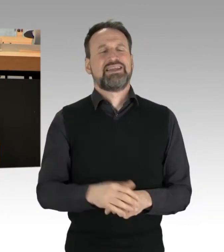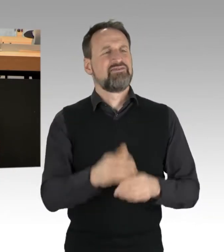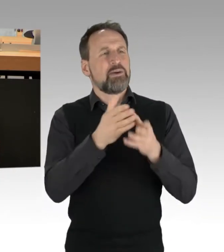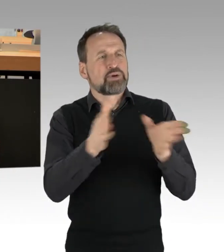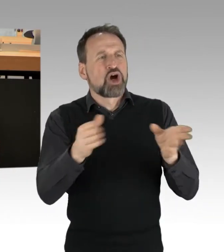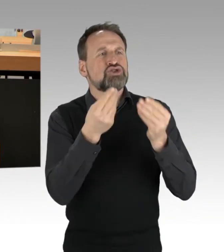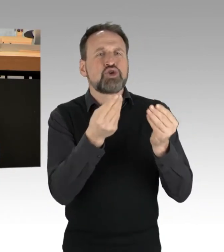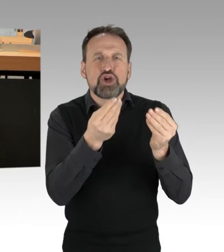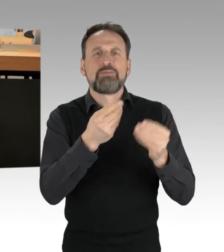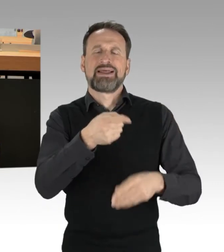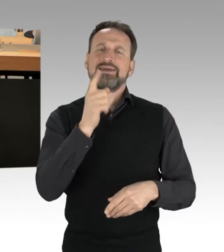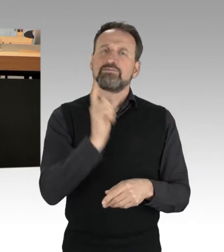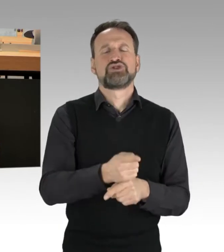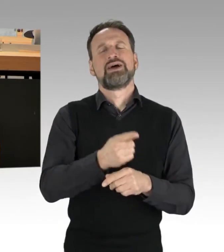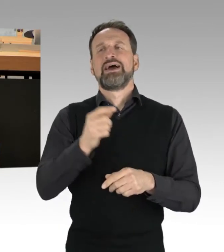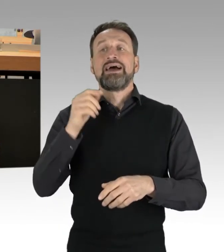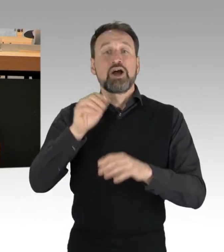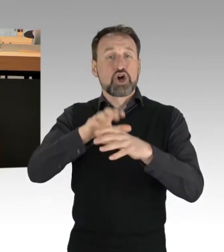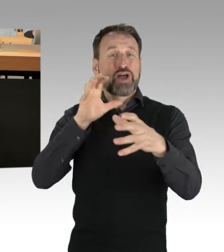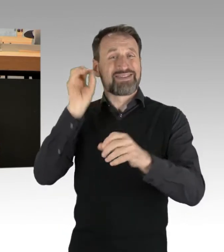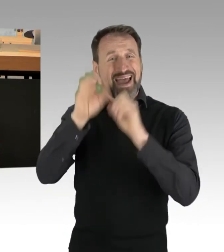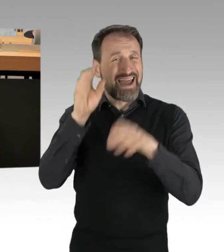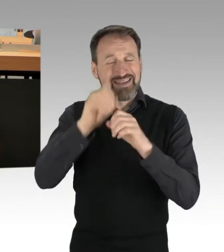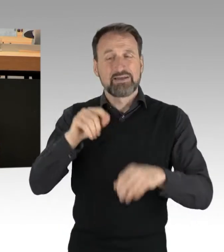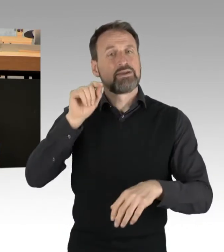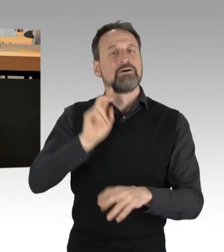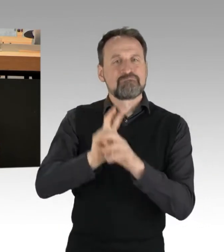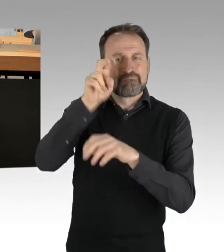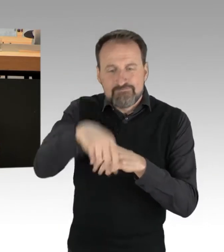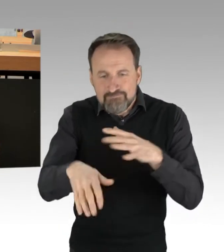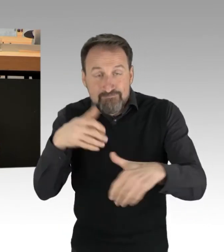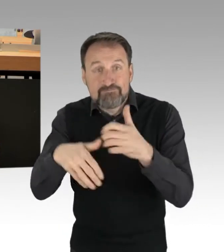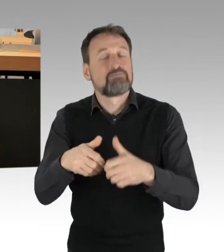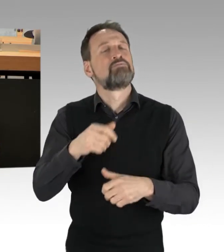Und gerade als junger Mensch kann ich Ihnen sagen: Ich bin so froh, dass es AktivistInnen,